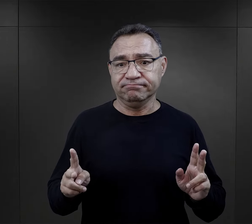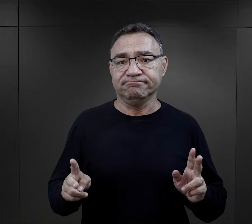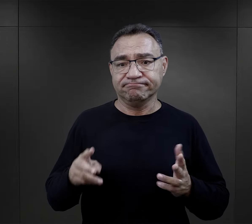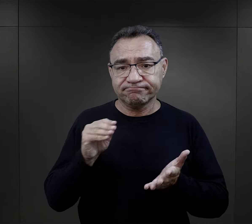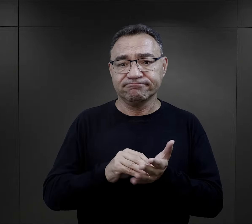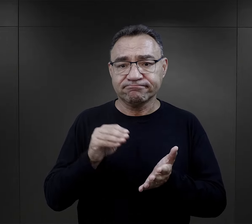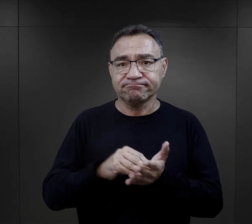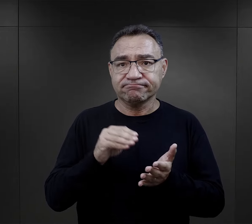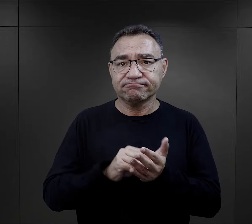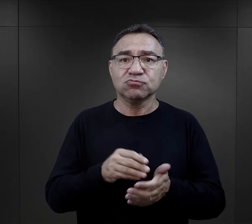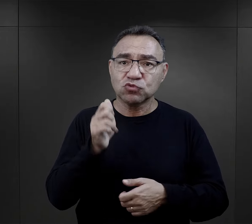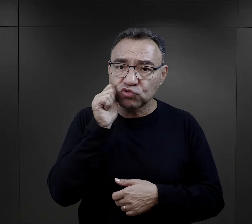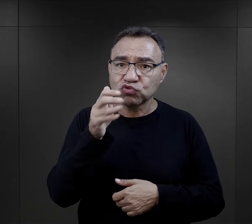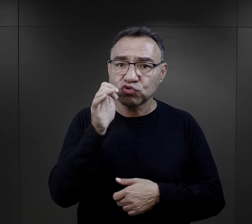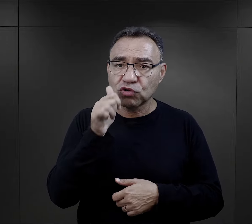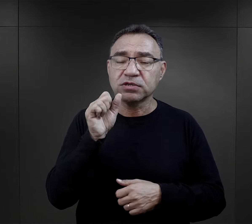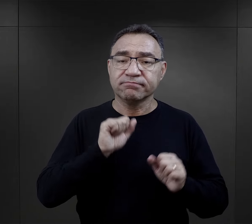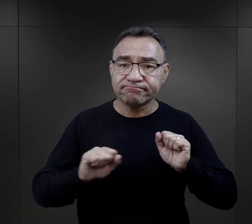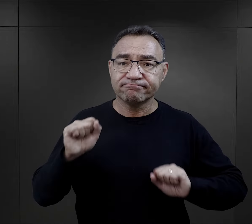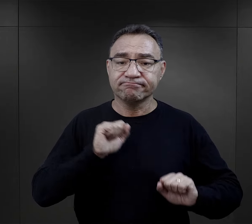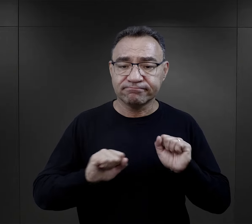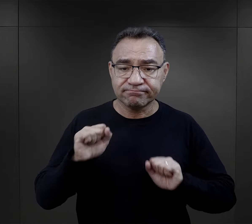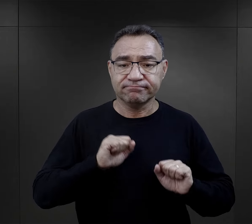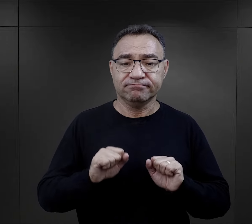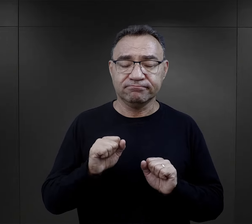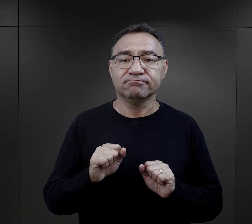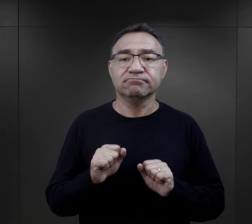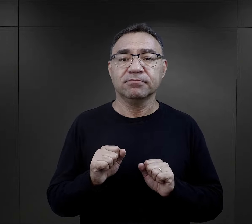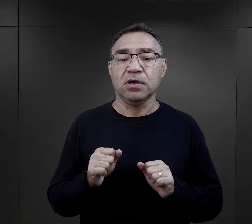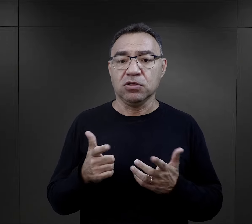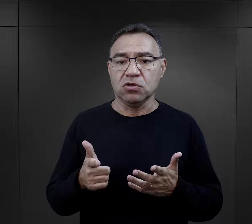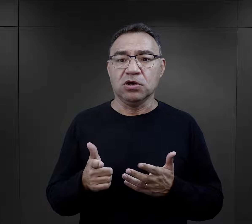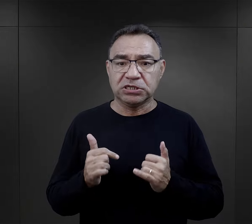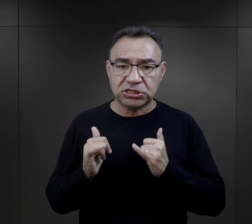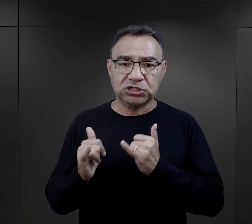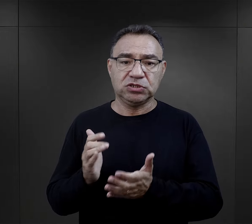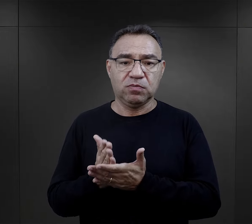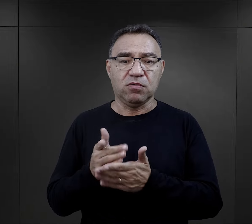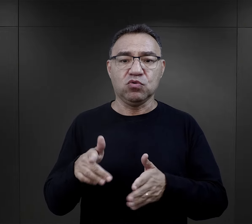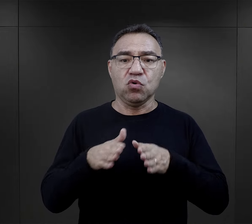były normalną praktyką, którą zachowywali codziennie.